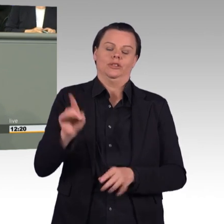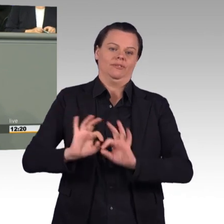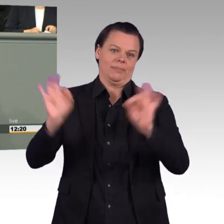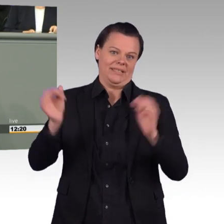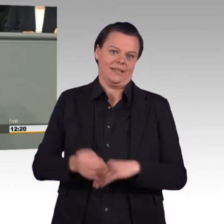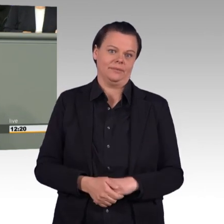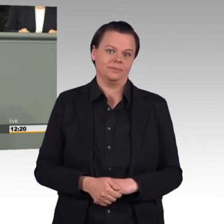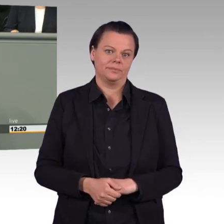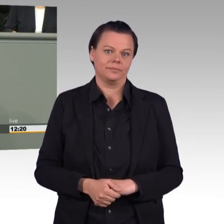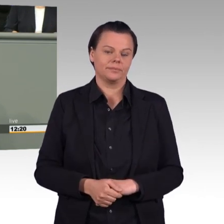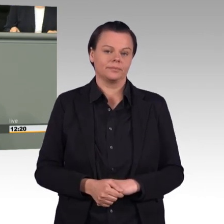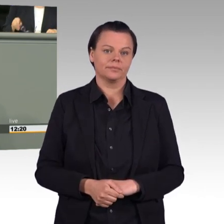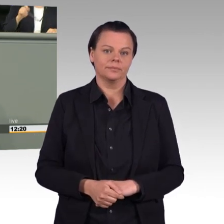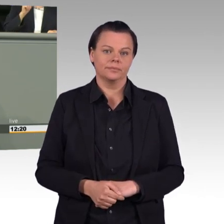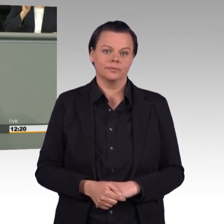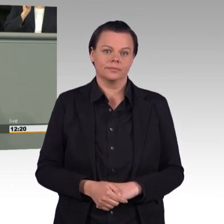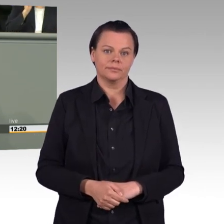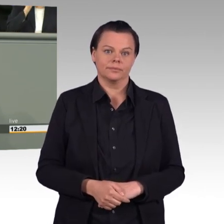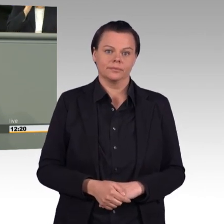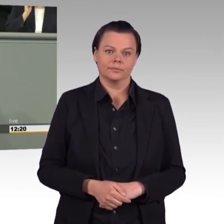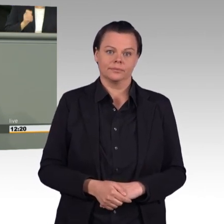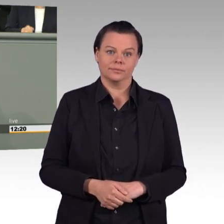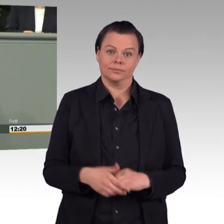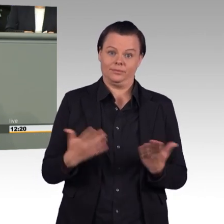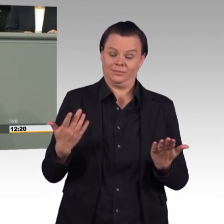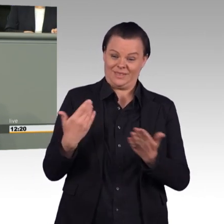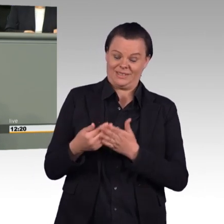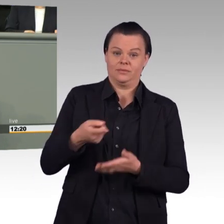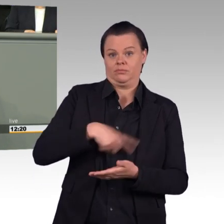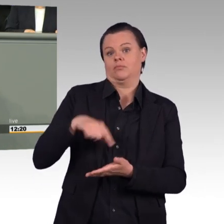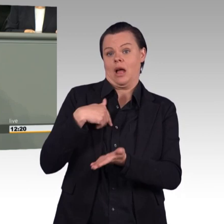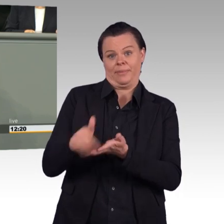Und das sind die zentralen Punkte dieses Gesetzentwurfes deshalb werden wir dazu „Nein“ sagen.